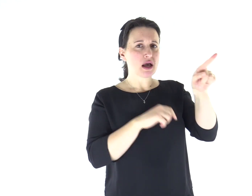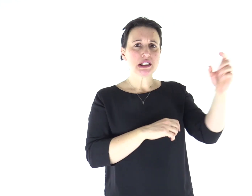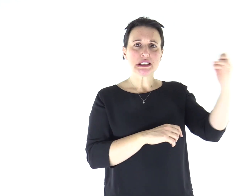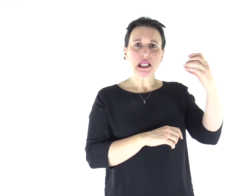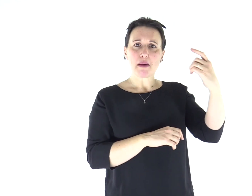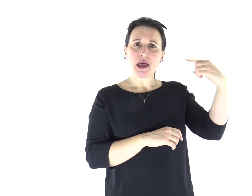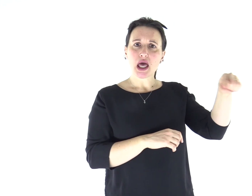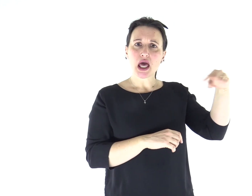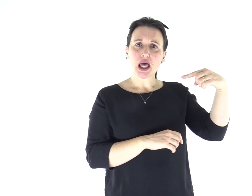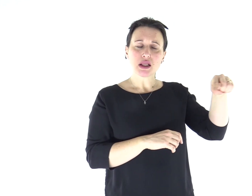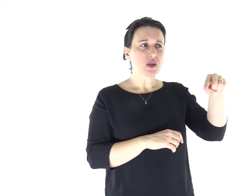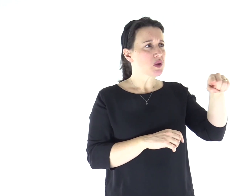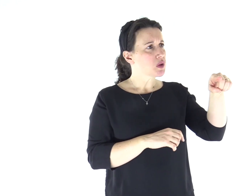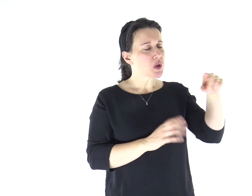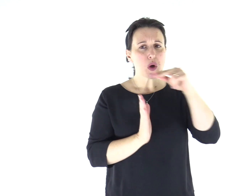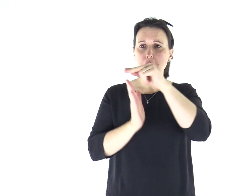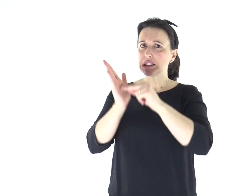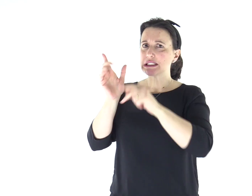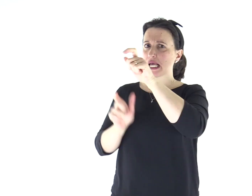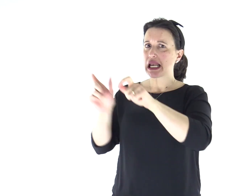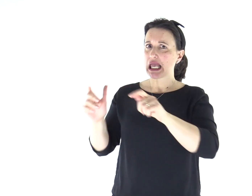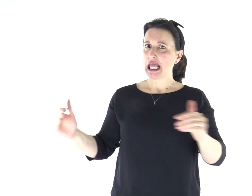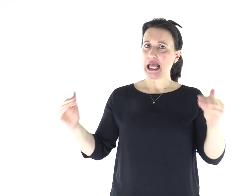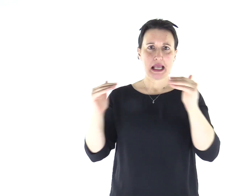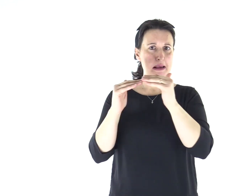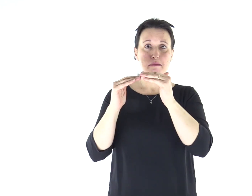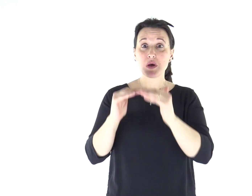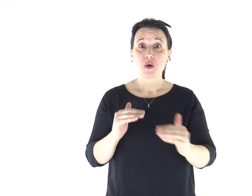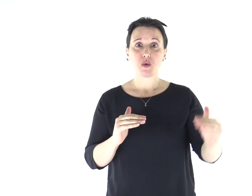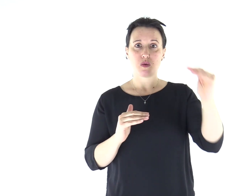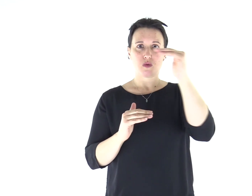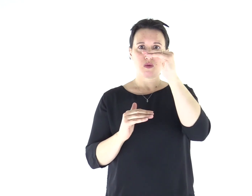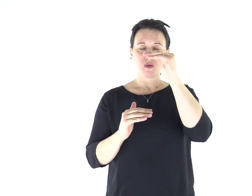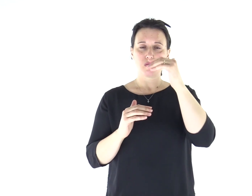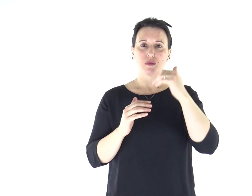egli infatti insegnava loro come uno che ha autorità, e non come gli scribi.